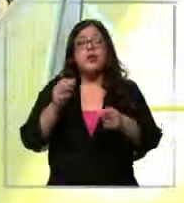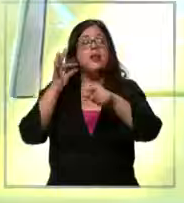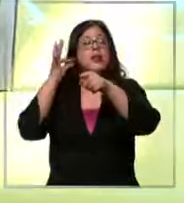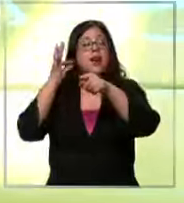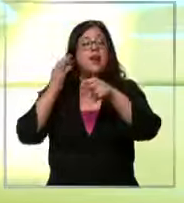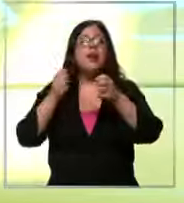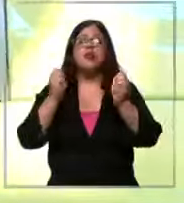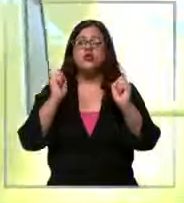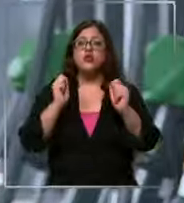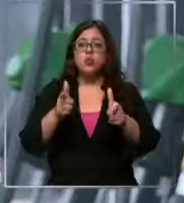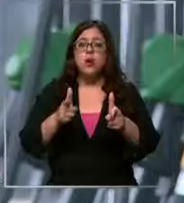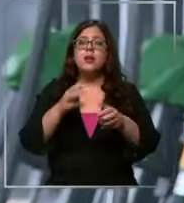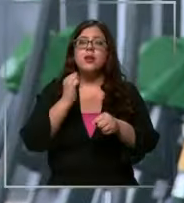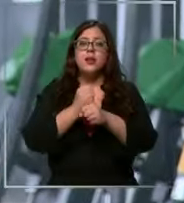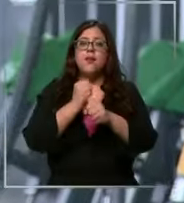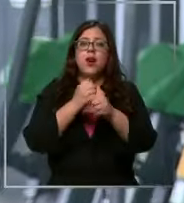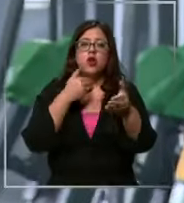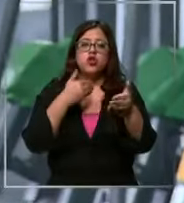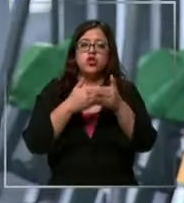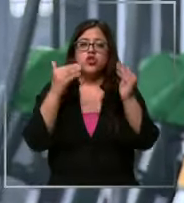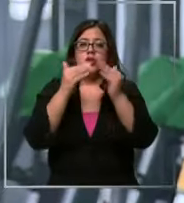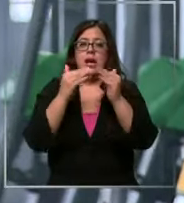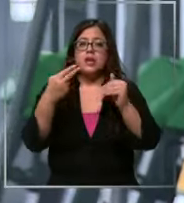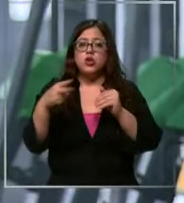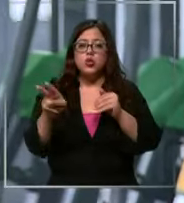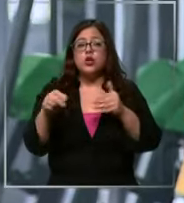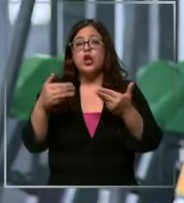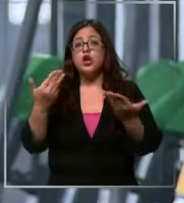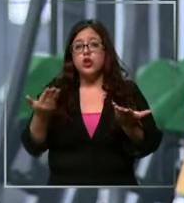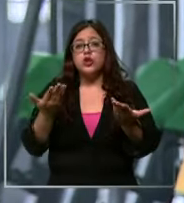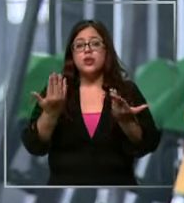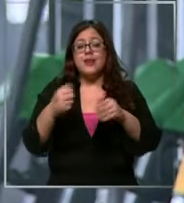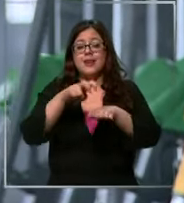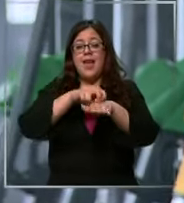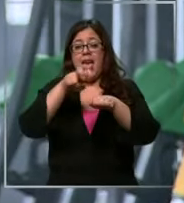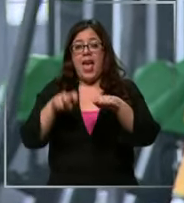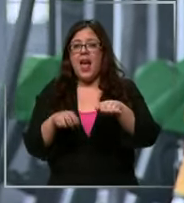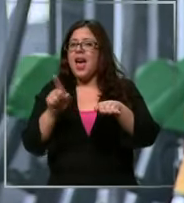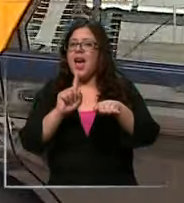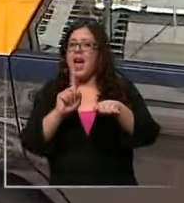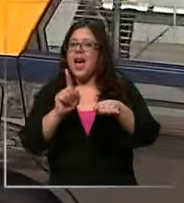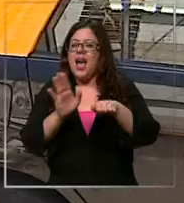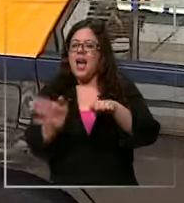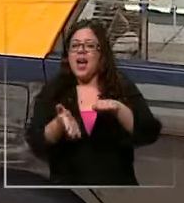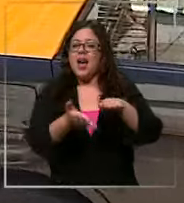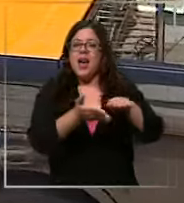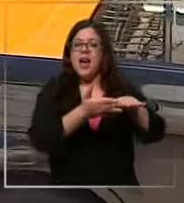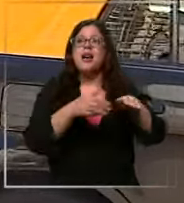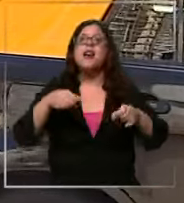encontrar trabajo cerca de su casa Así que se bajó del auto y empezó a usar la bicicleta un